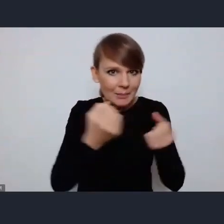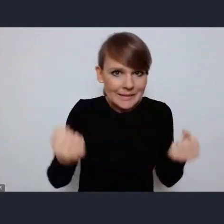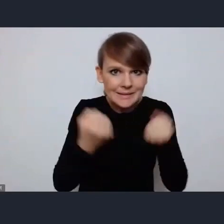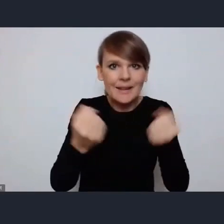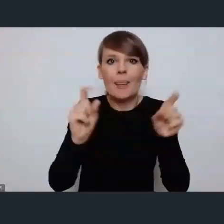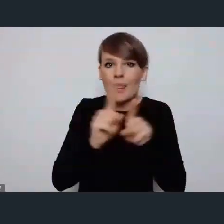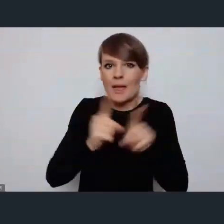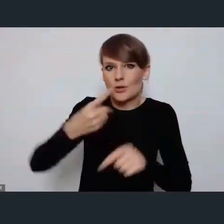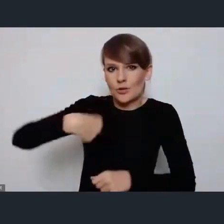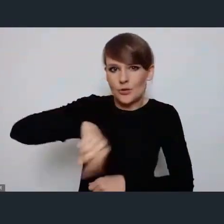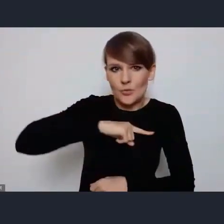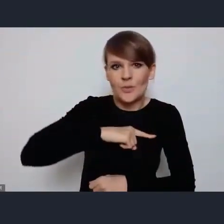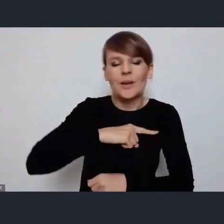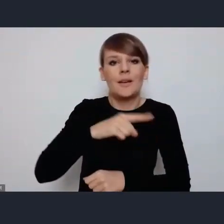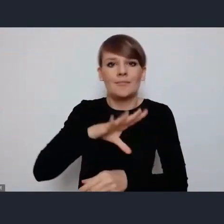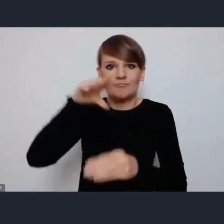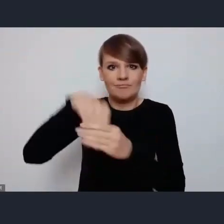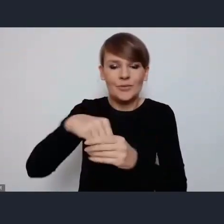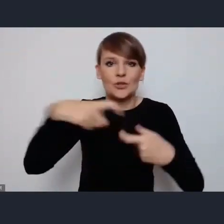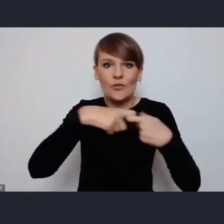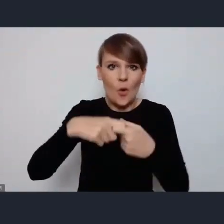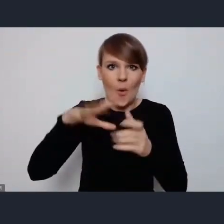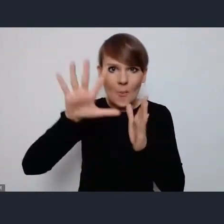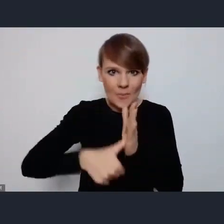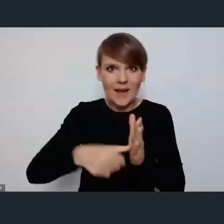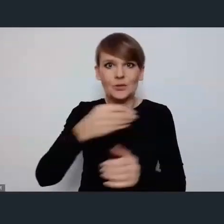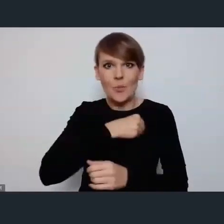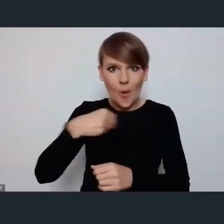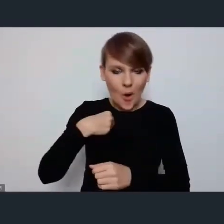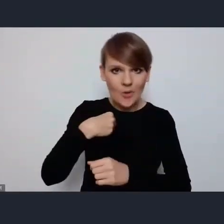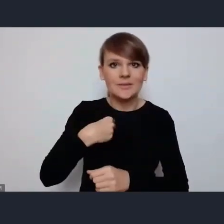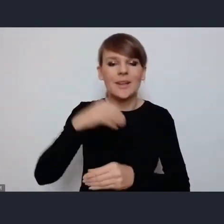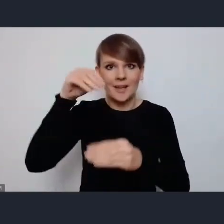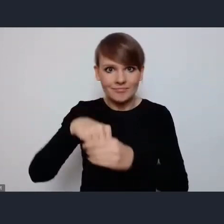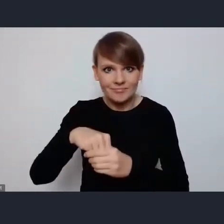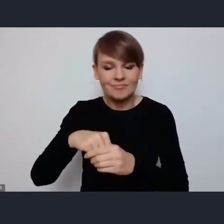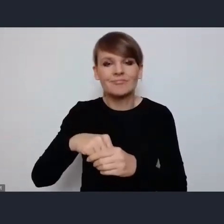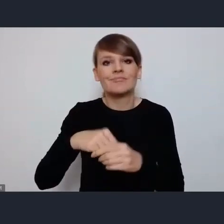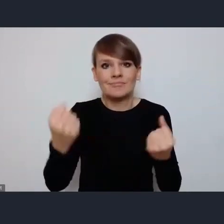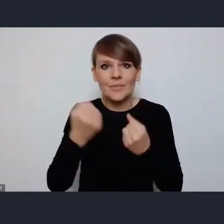poprzez związki miast, Związek Miast Polskich, Unia Metropolii Polskich, Unia Miasteczek Polskich,